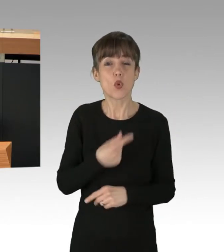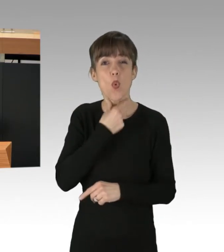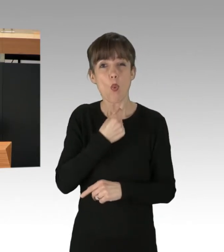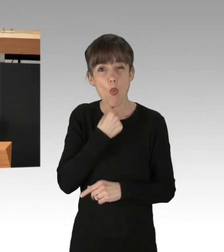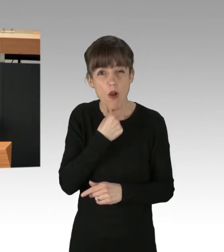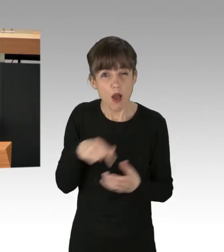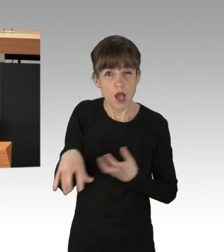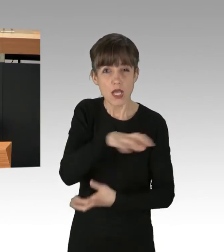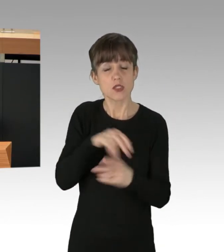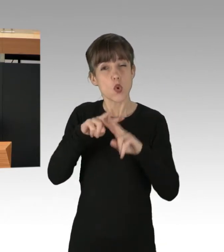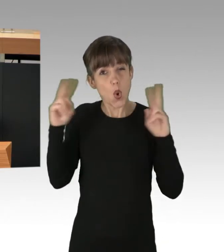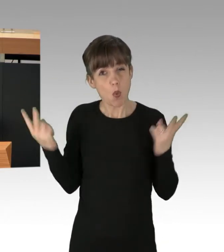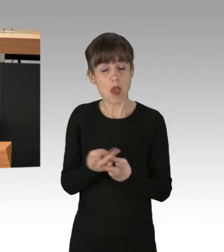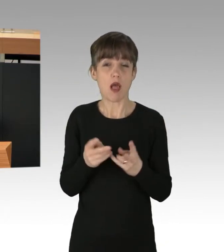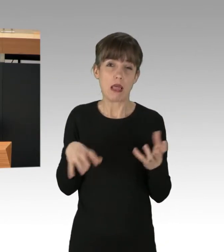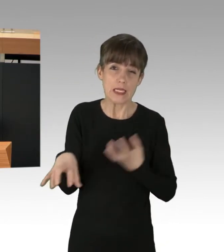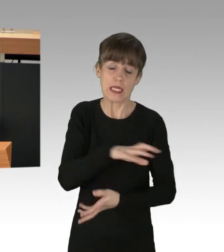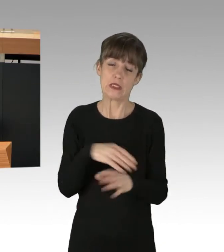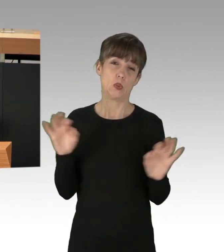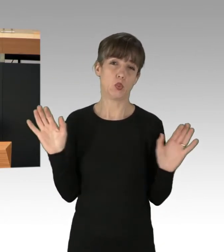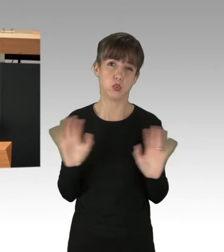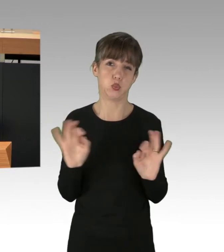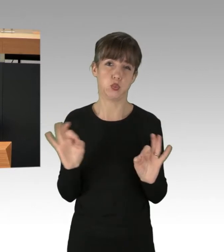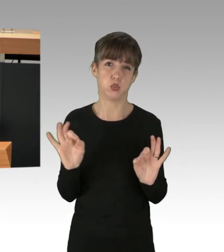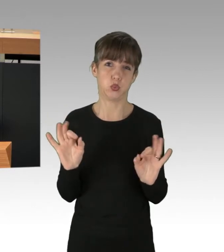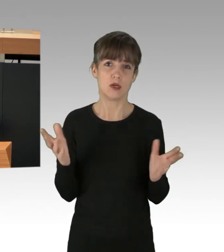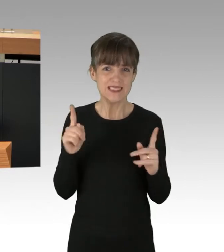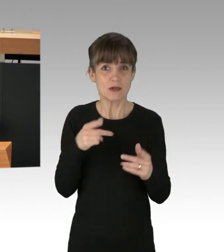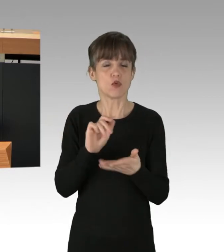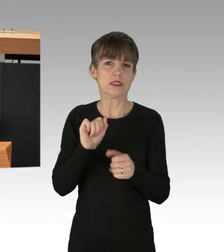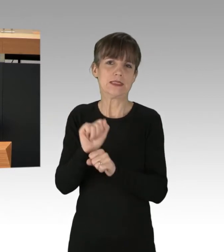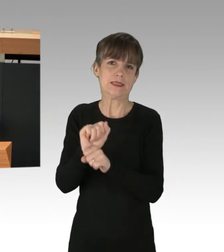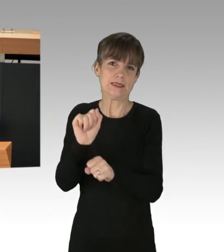(Zwischenruf) ¡Viva el socialismo!